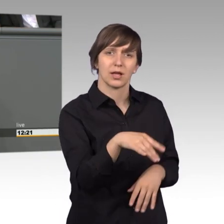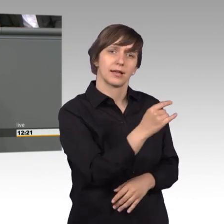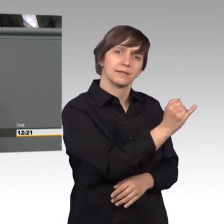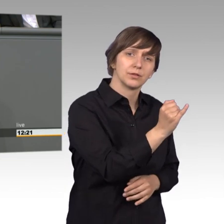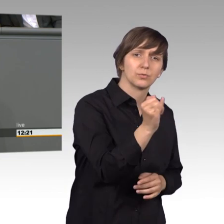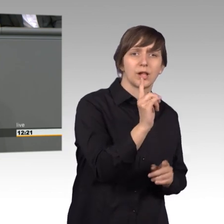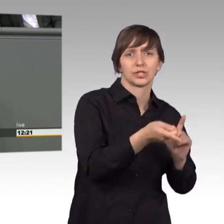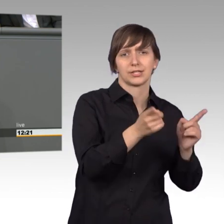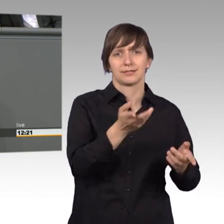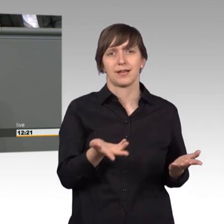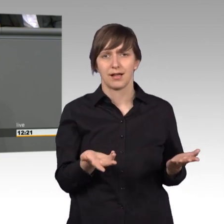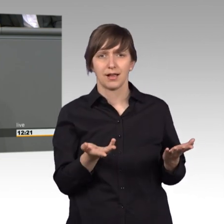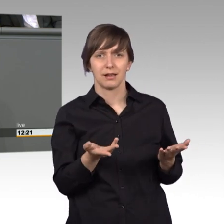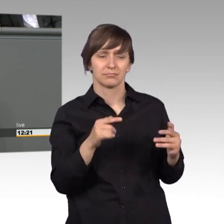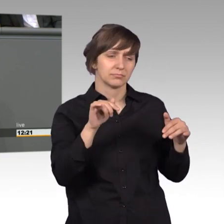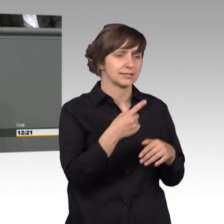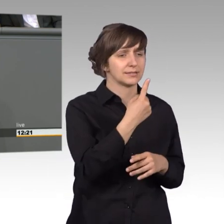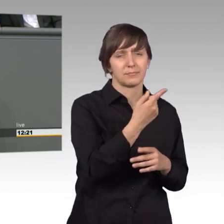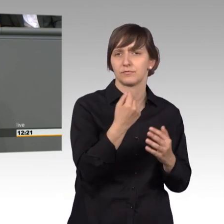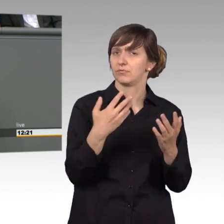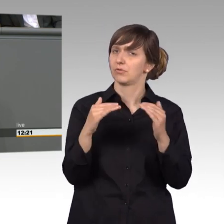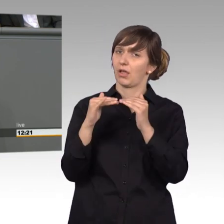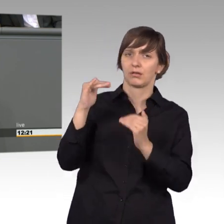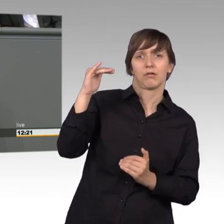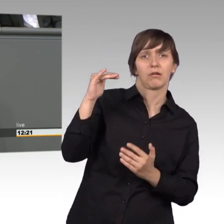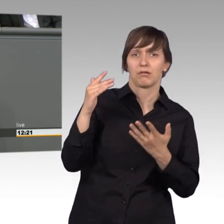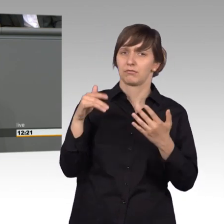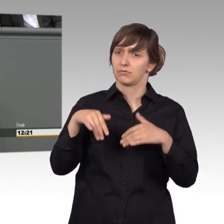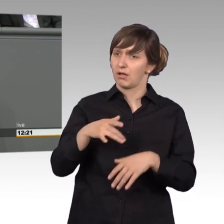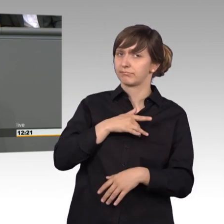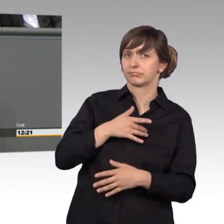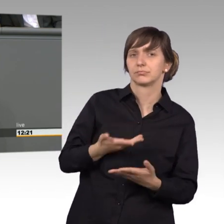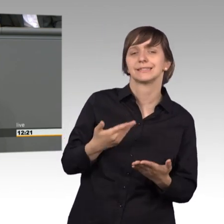Ungerechtigkeit die einem Petenten oder einer Petetentin widerfahren ist. Diese